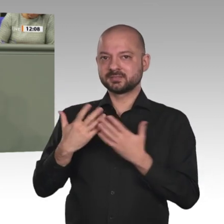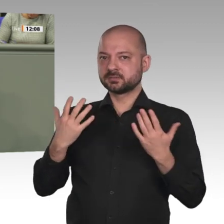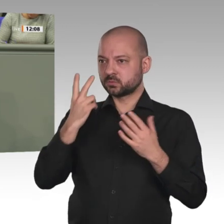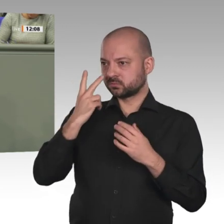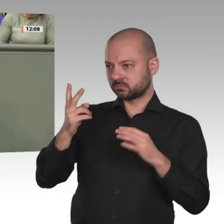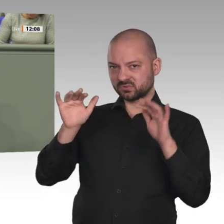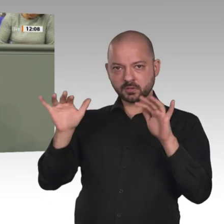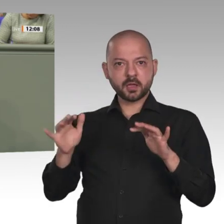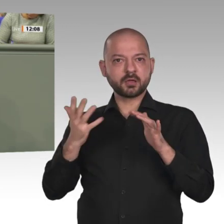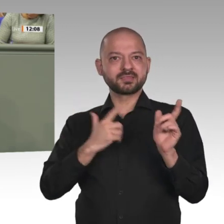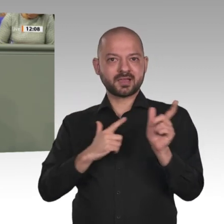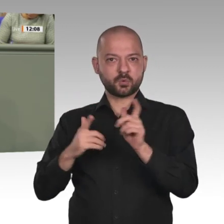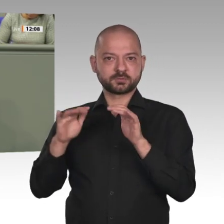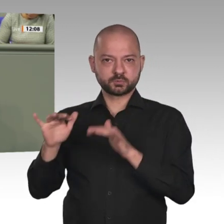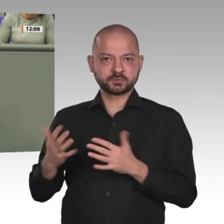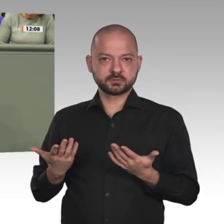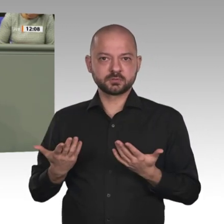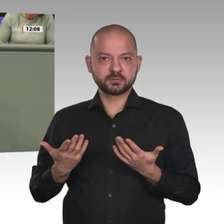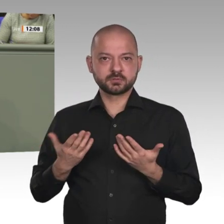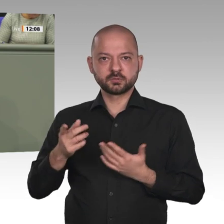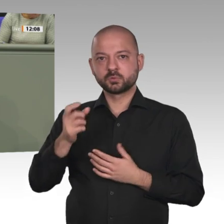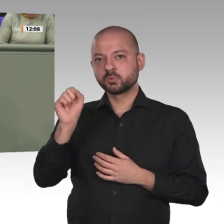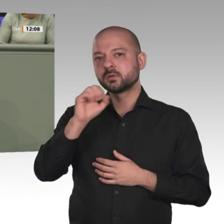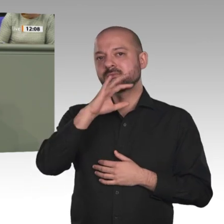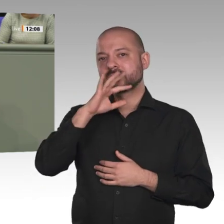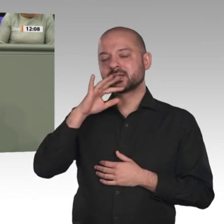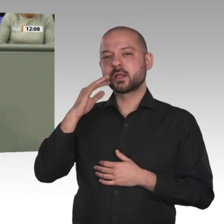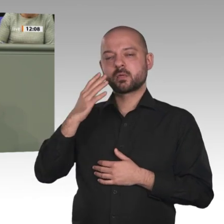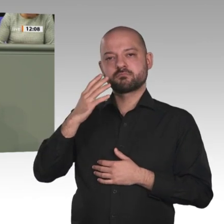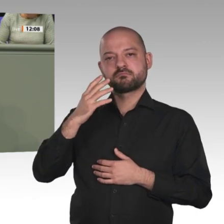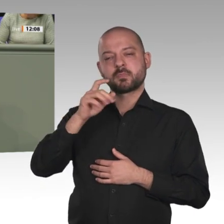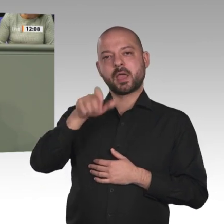ethnischen Afrikanern und Muslime stehen Christen gegenüber. Die